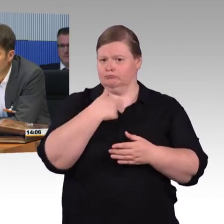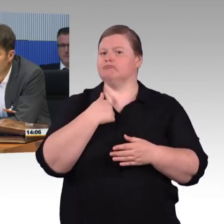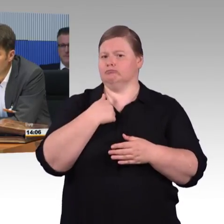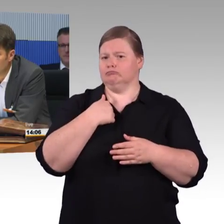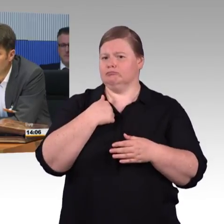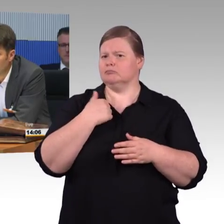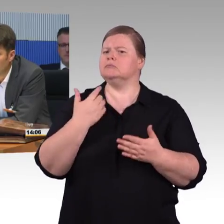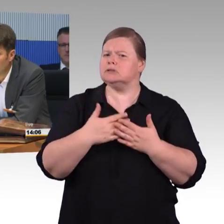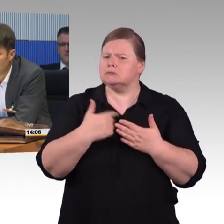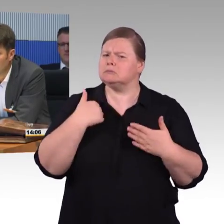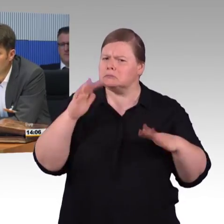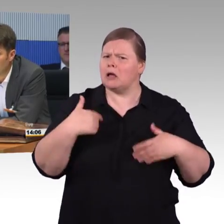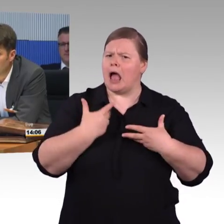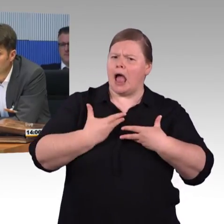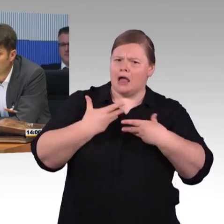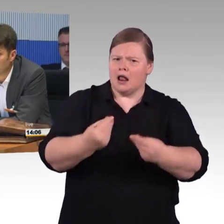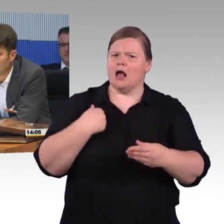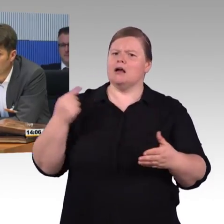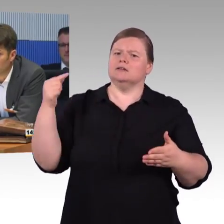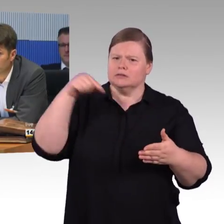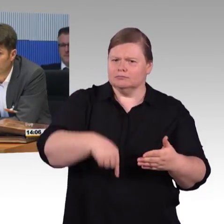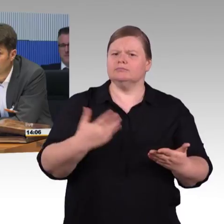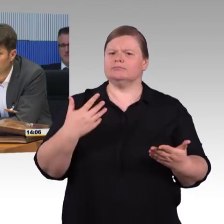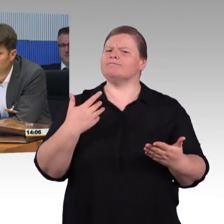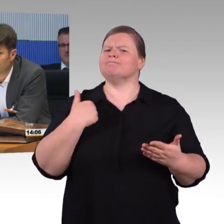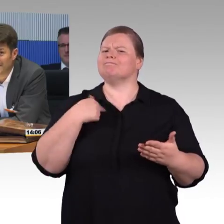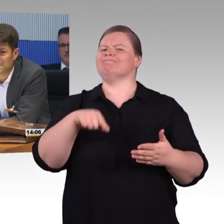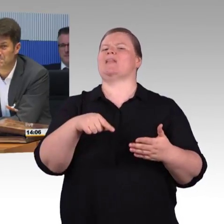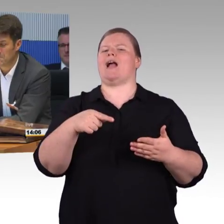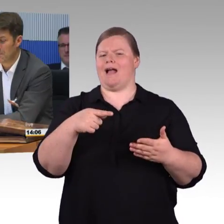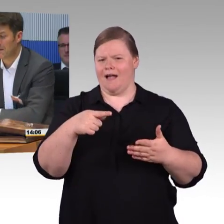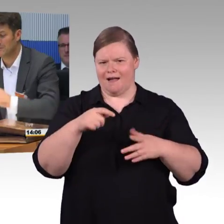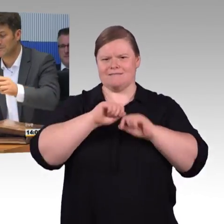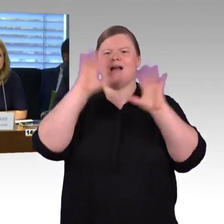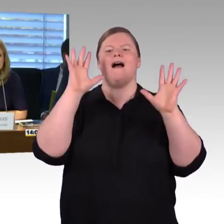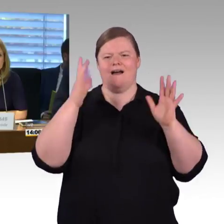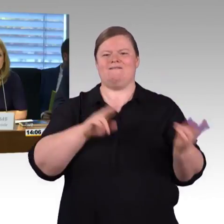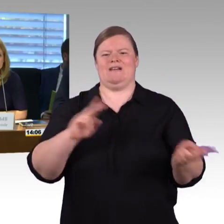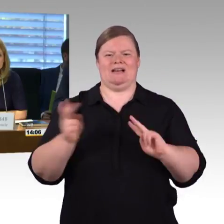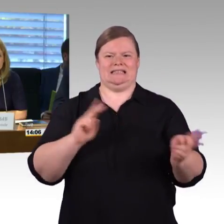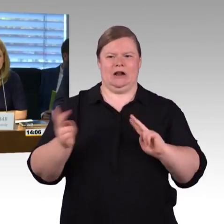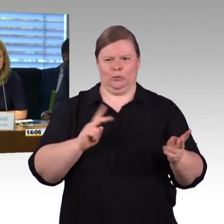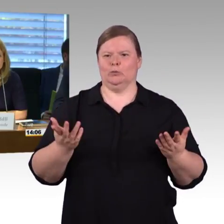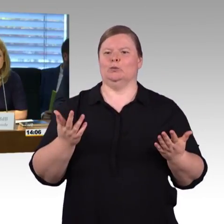Sollte es eine Frage zur nachhaltigen Mobilität geben, jederzeit gerne. Danke. (Rednerwechsel) Das ist ein wirkliches Kuriosum,